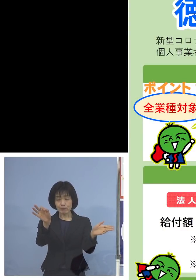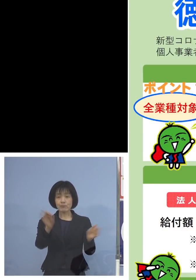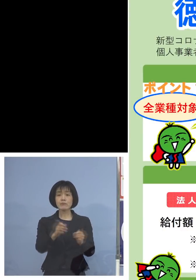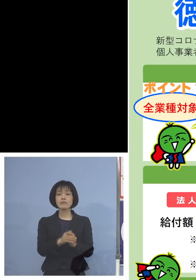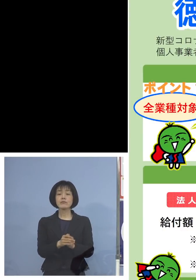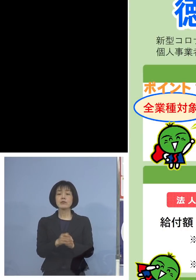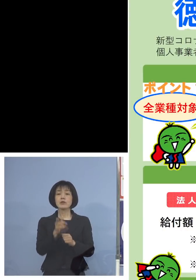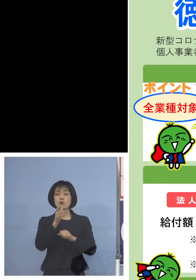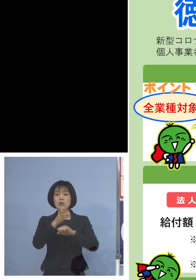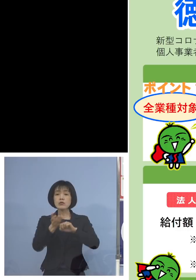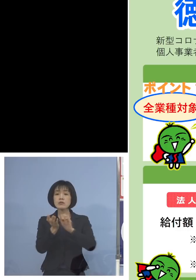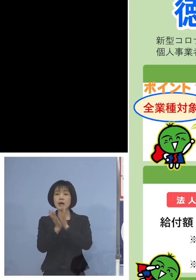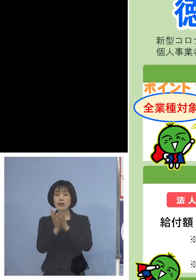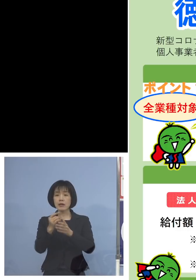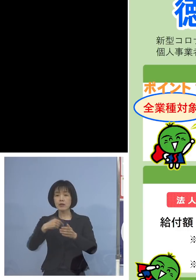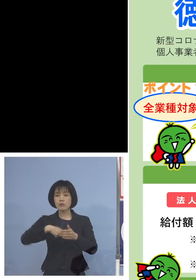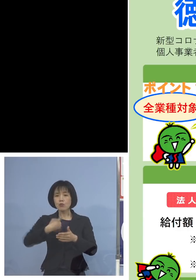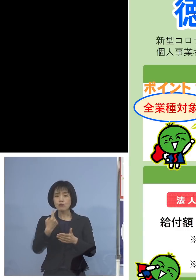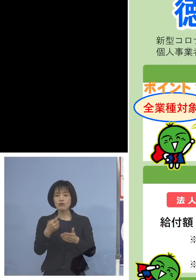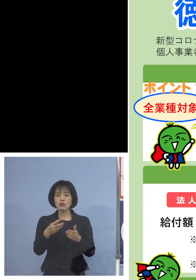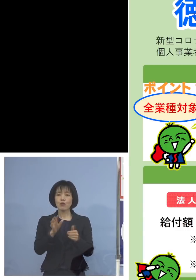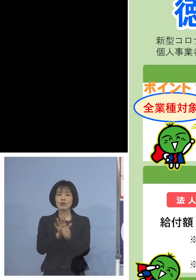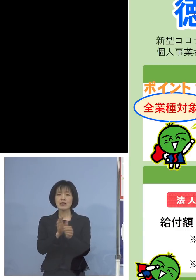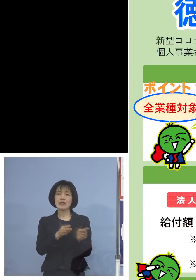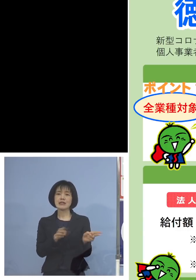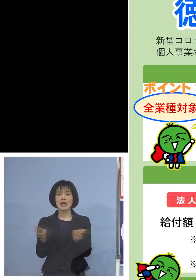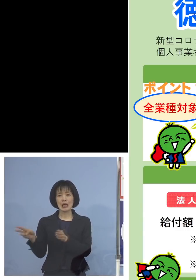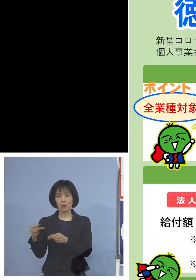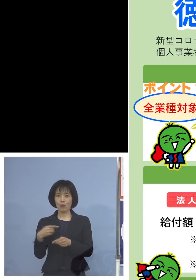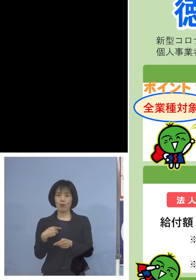徳島県独自の支援制度となります